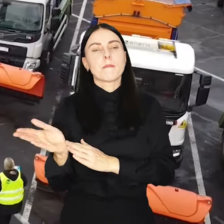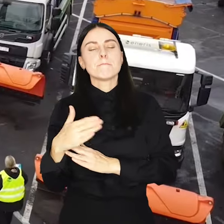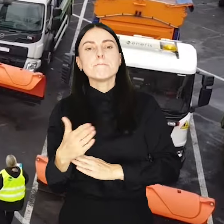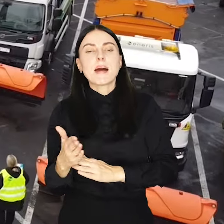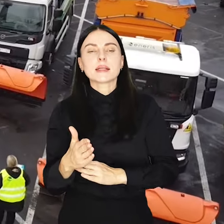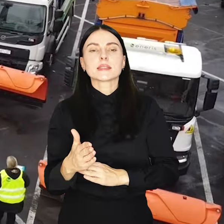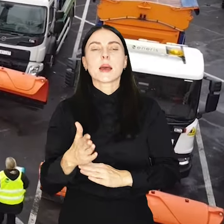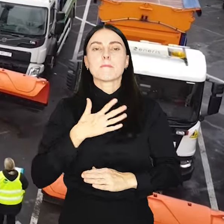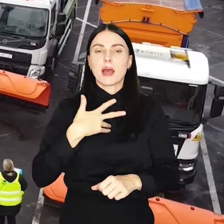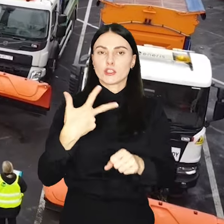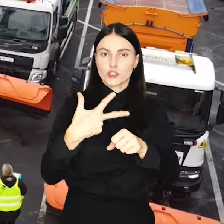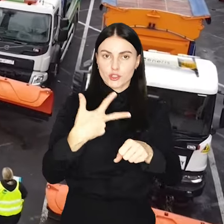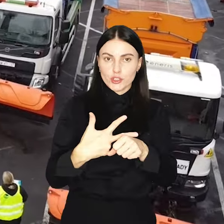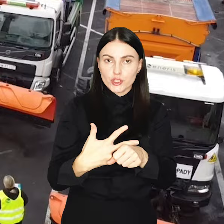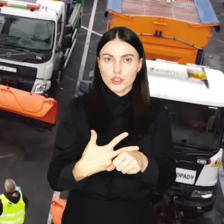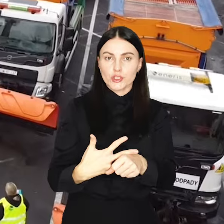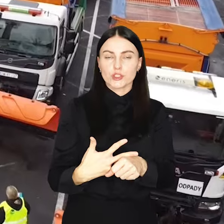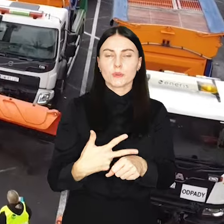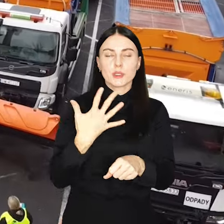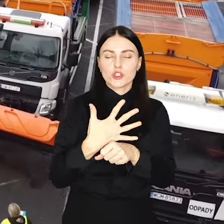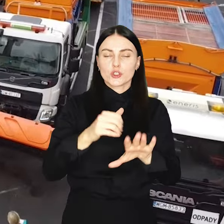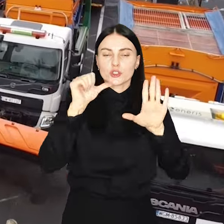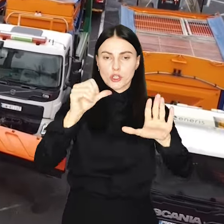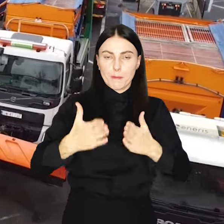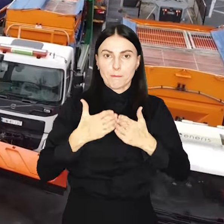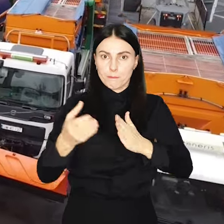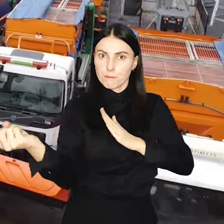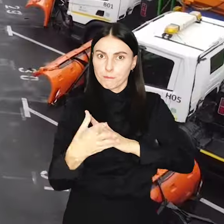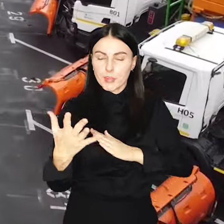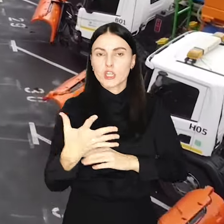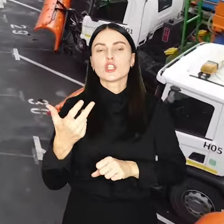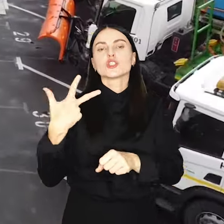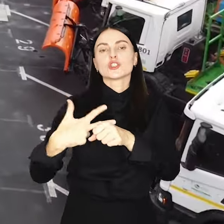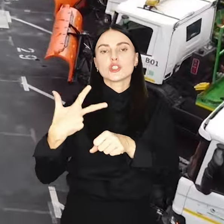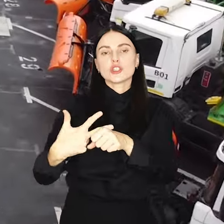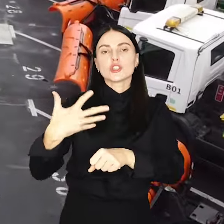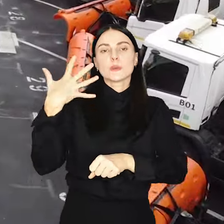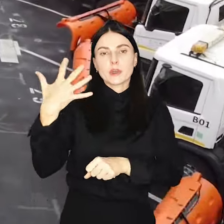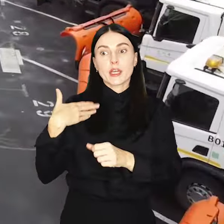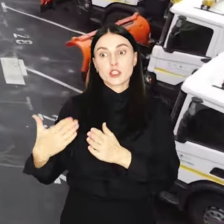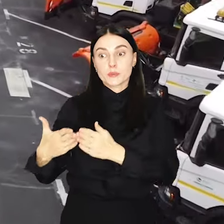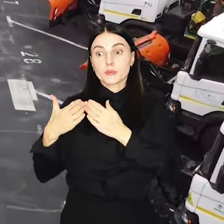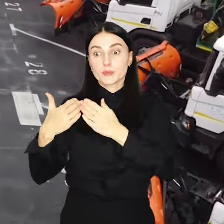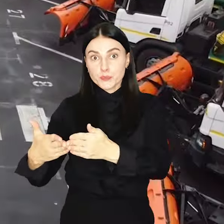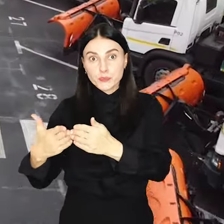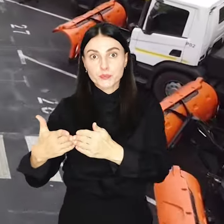Do dyspozycji jest 56 półgosyparek jezdniowych, 35 pługosyparek